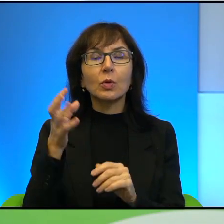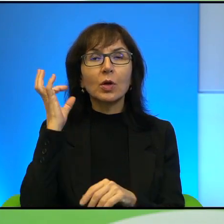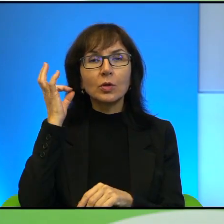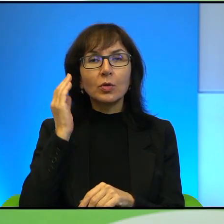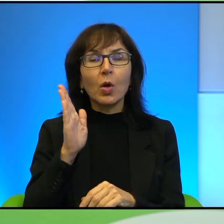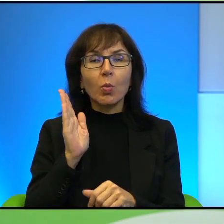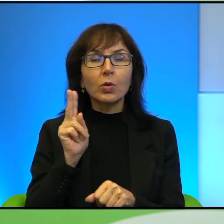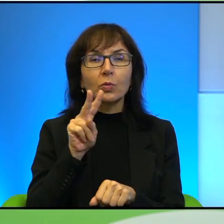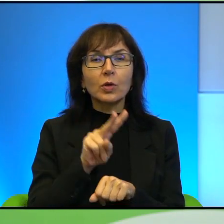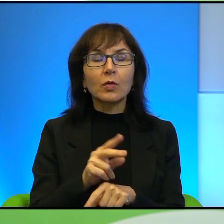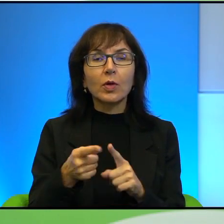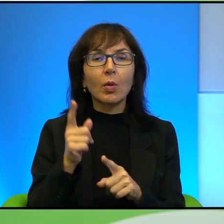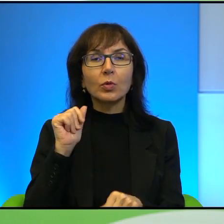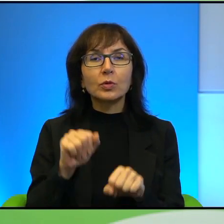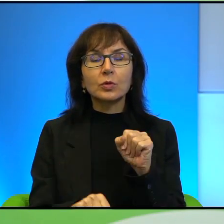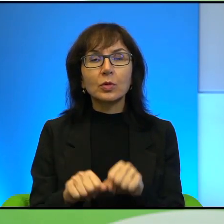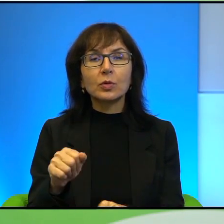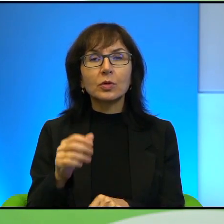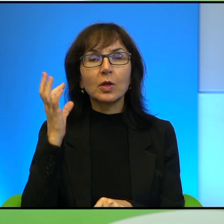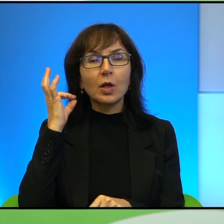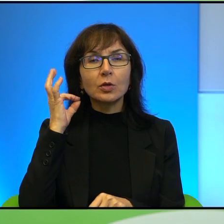przed sąd, jest to dziewczynka, to też warto wspomnieć, o aparycji